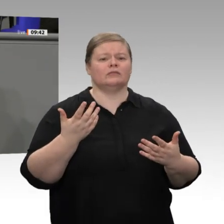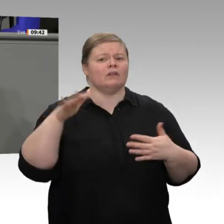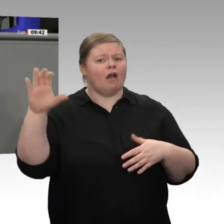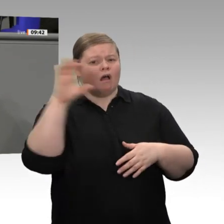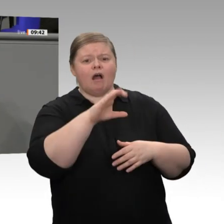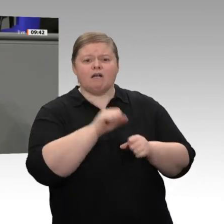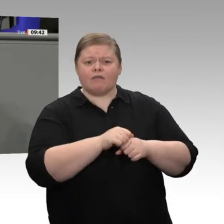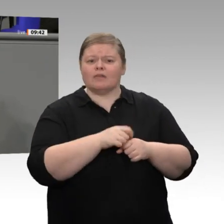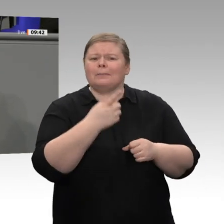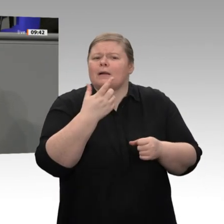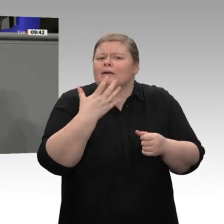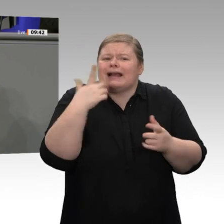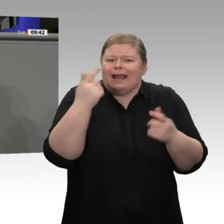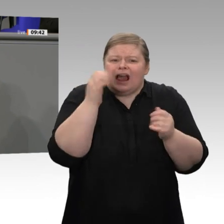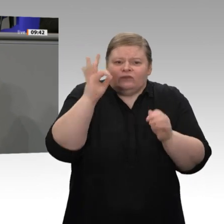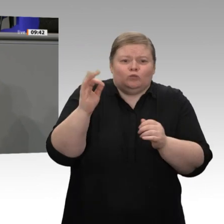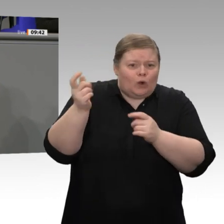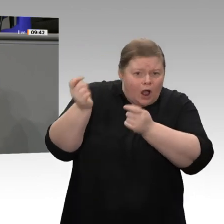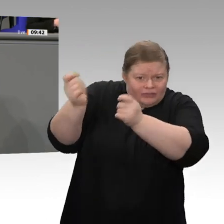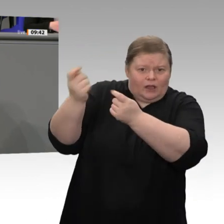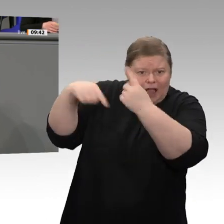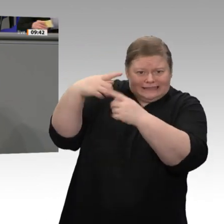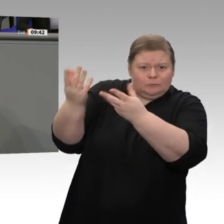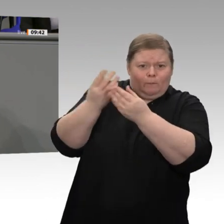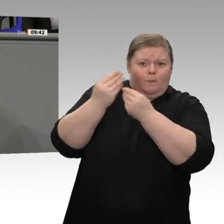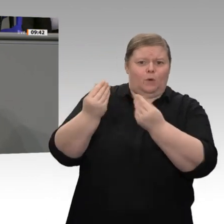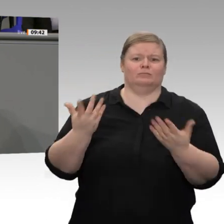Zuständigkeit fallen. Manchmal habe ich den Eindruck: Sie haben vielleicht zu viel